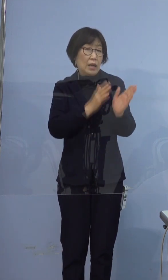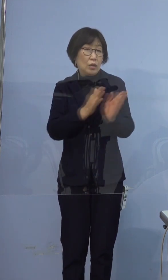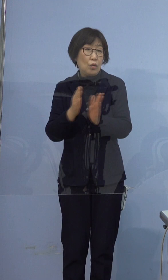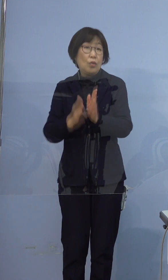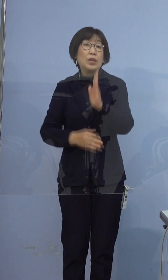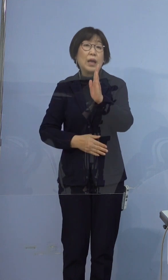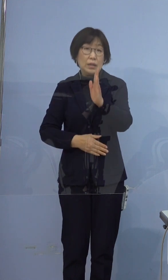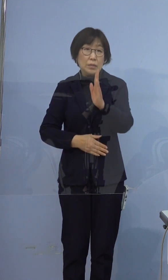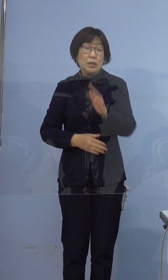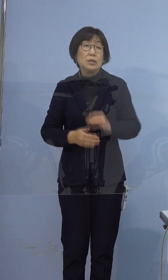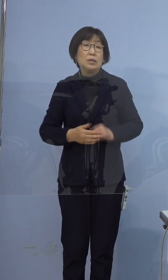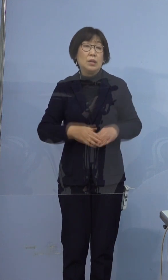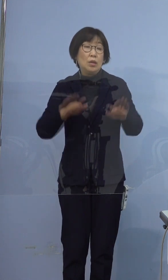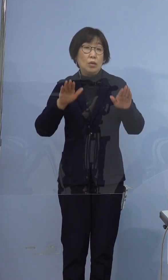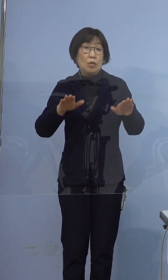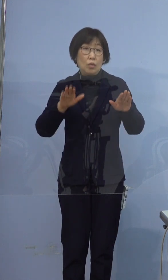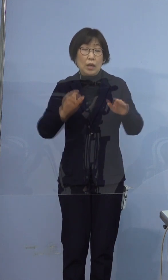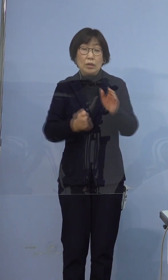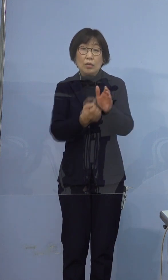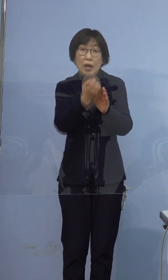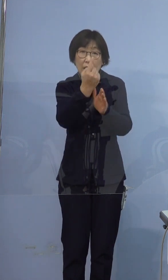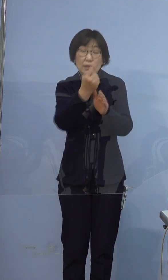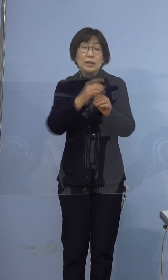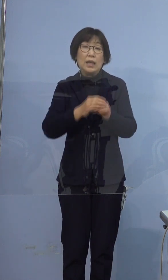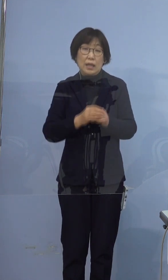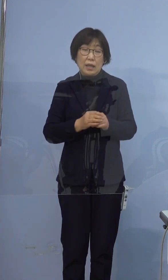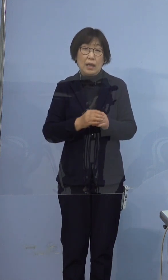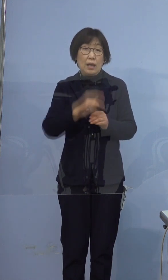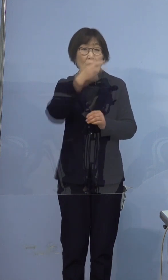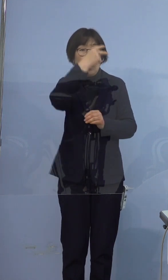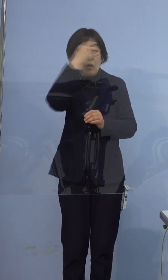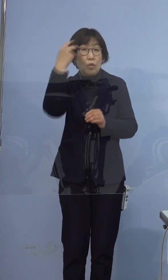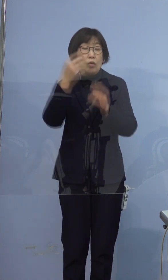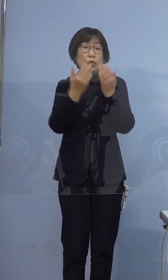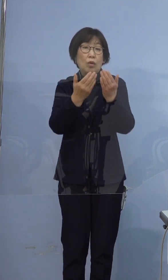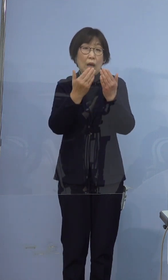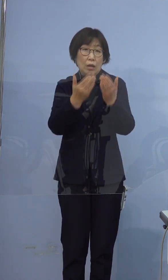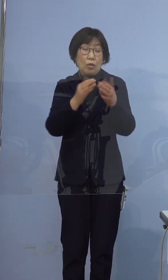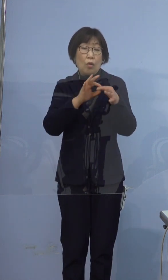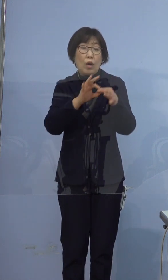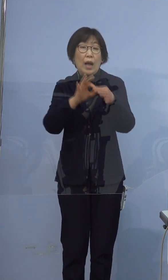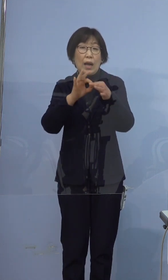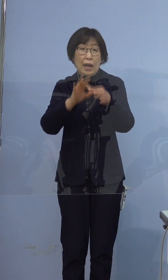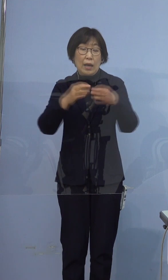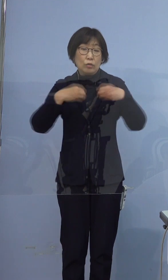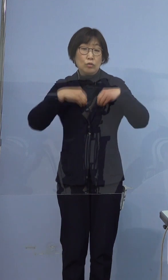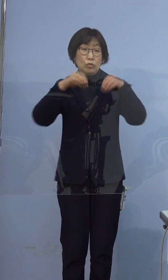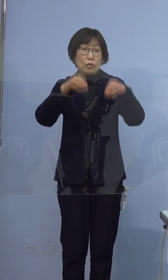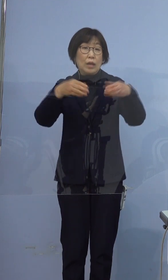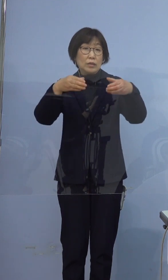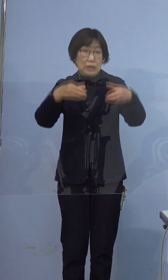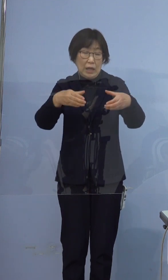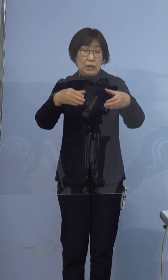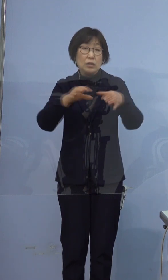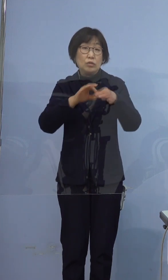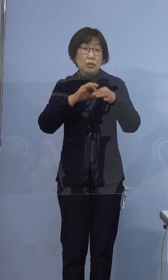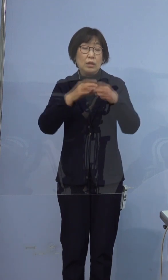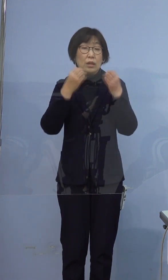今回の発生でまた高等学校関連 クラスターについて動きがありましたので ご説明いたします